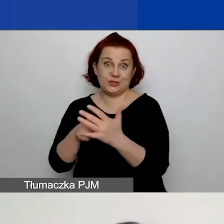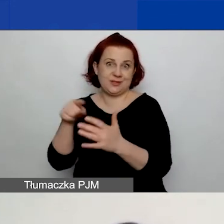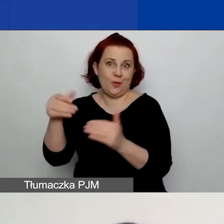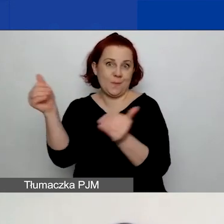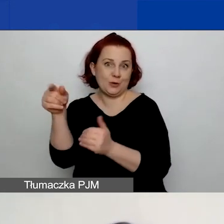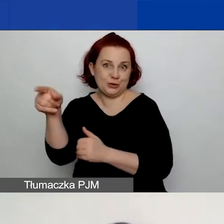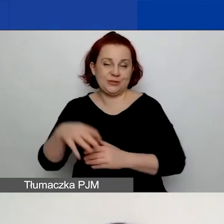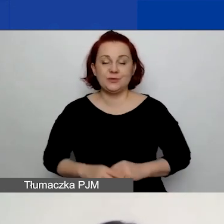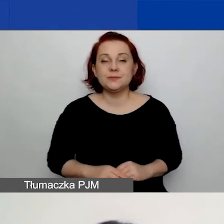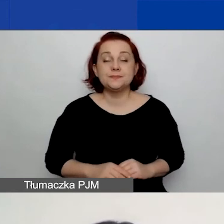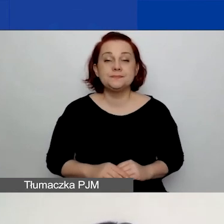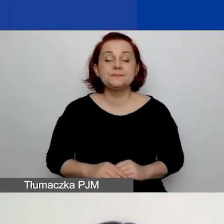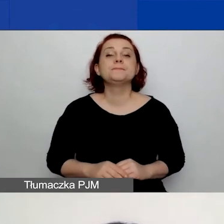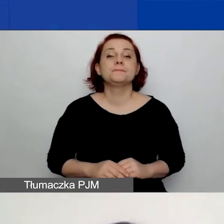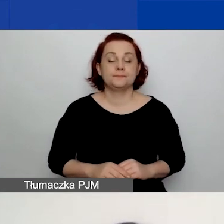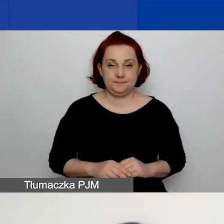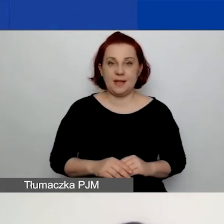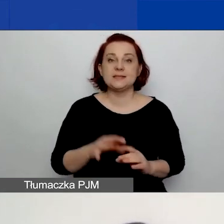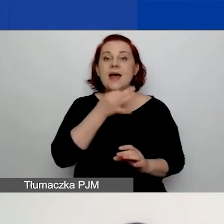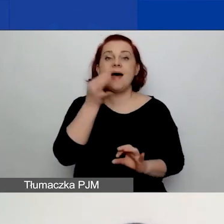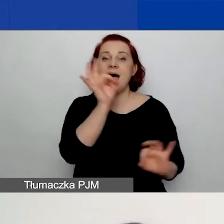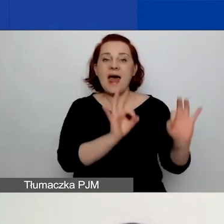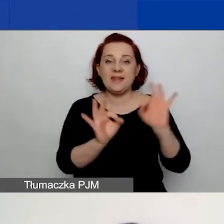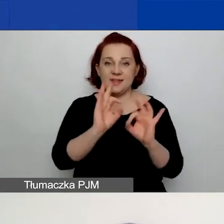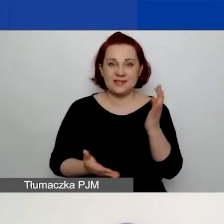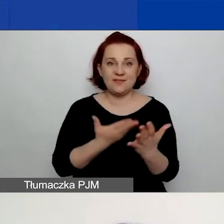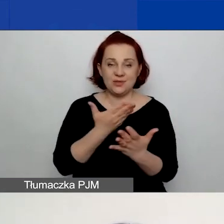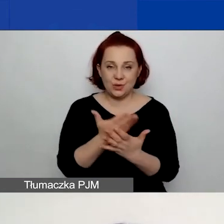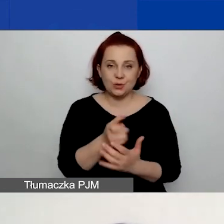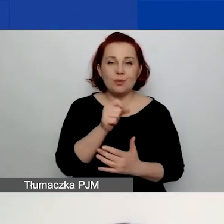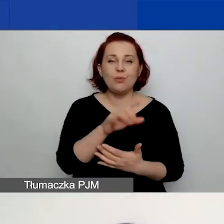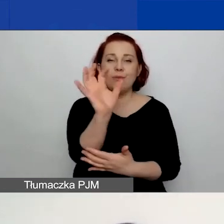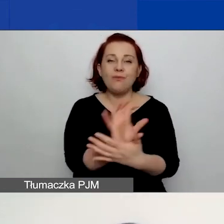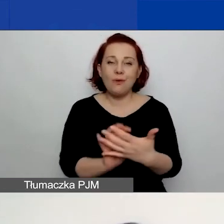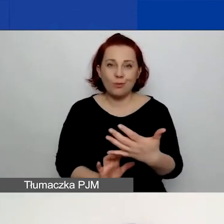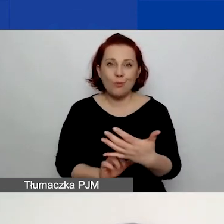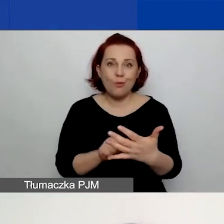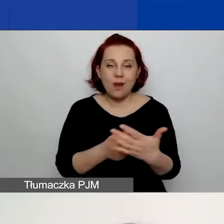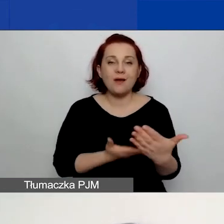Na stronie edycji wniosku znajduje się formularz wniosku, który jest podzielony na pięć zakładek.